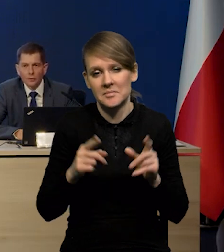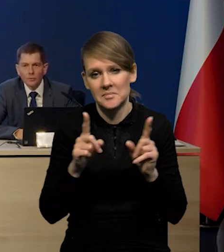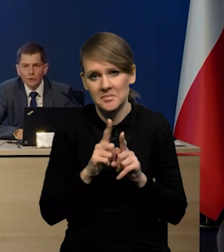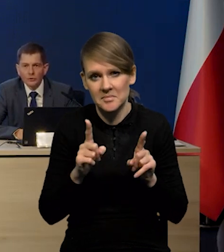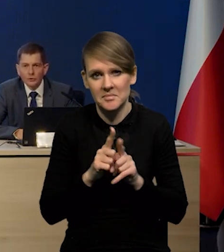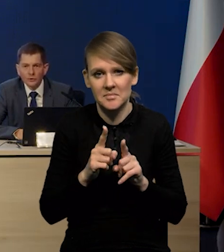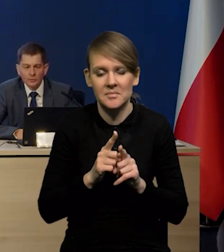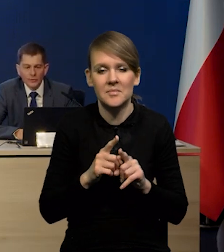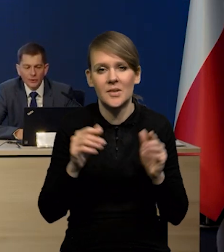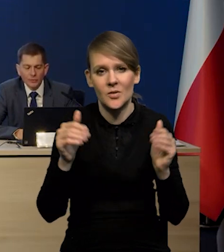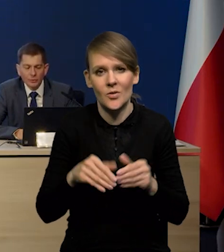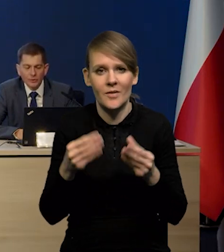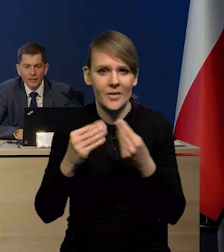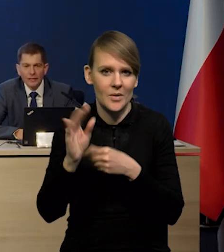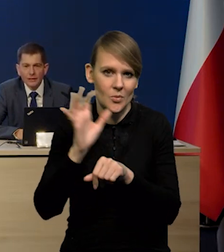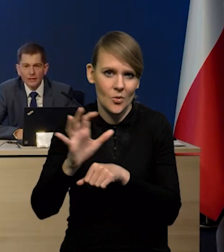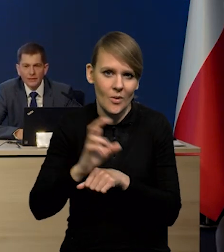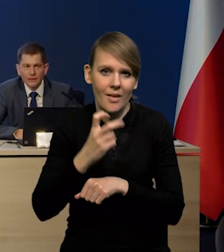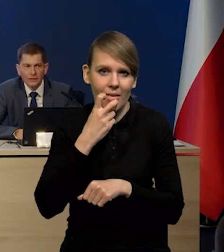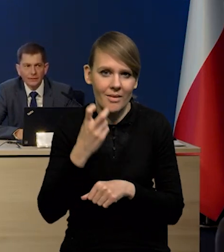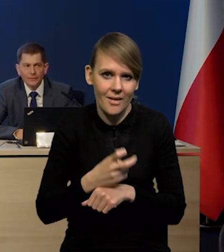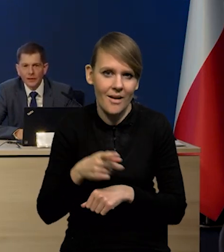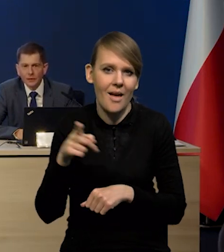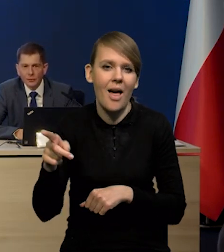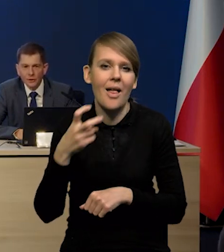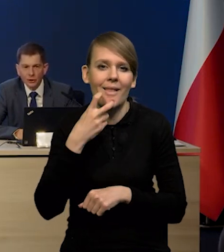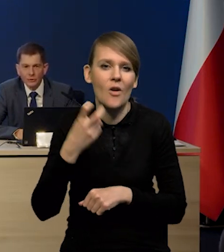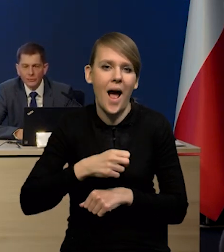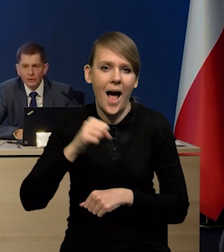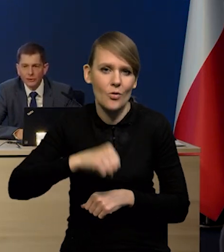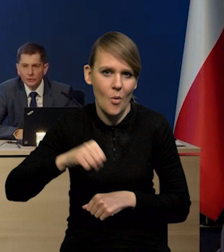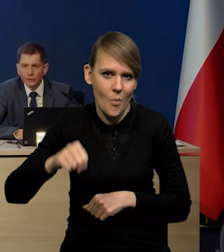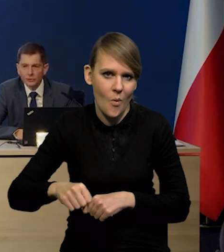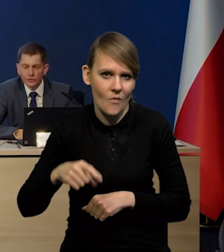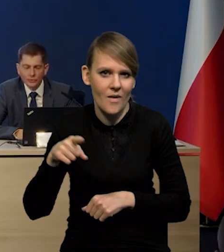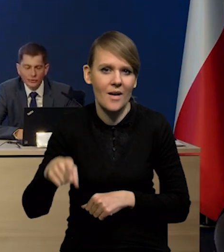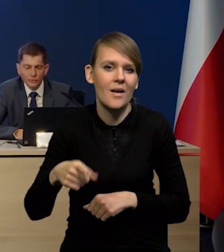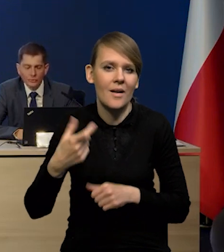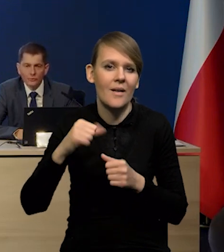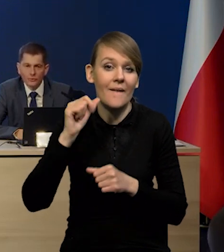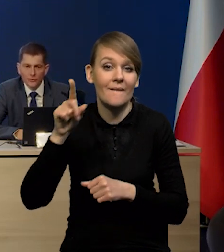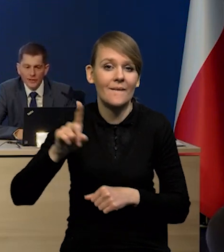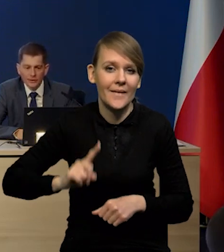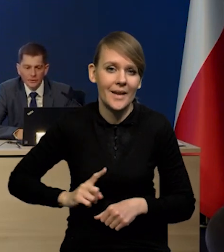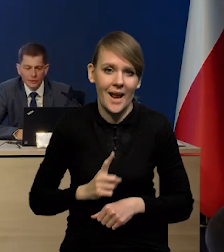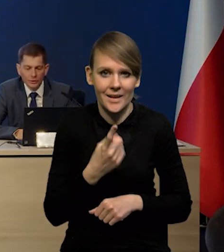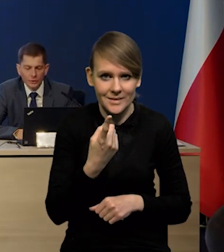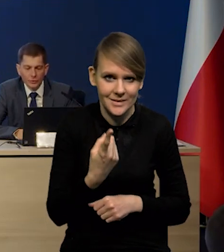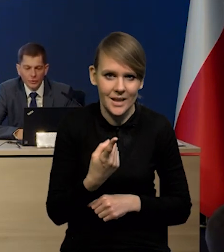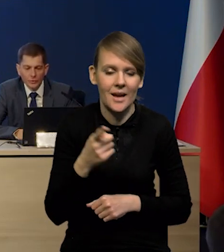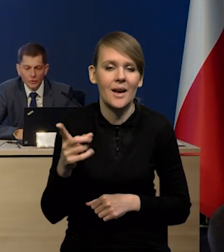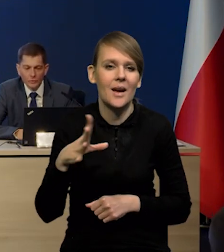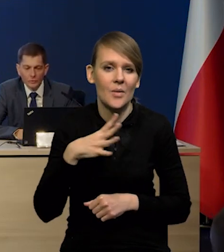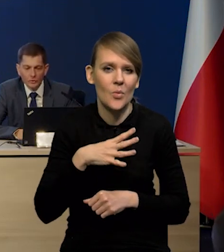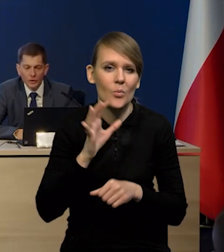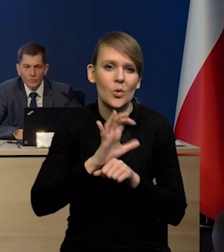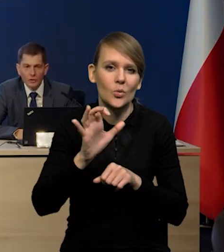może też być jakby większa produkcja energii z elektrowni atomowych. W zeszłym roku we Francji, które w ubiegłym roku produkowały mniej,